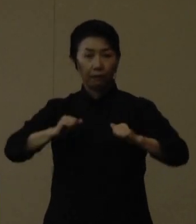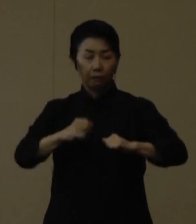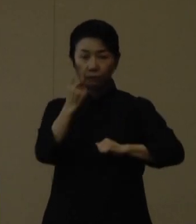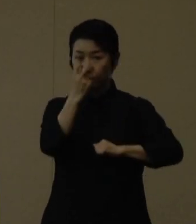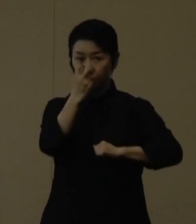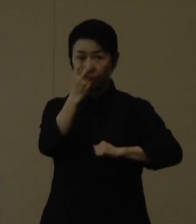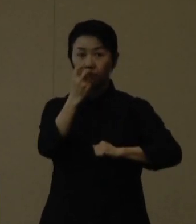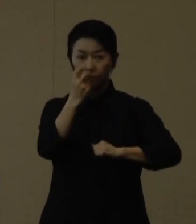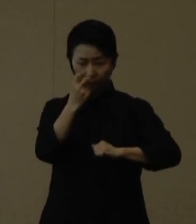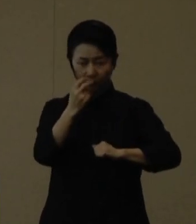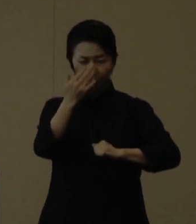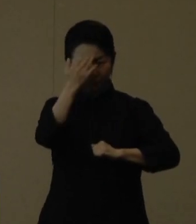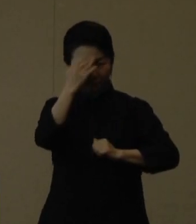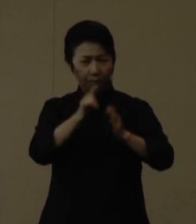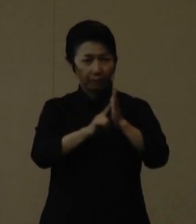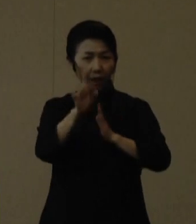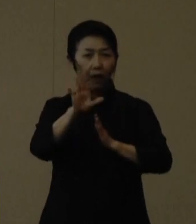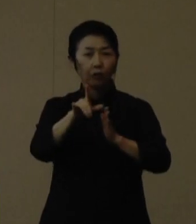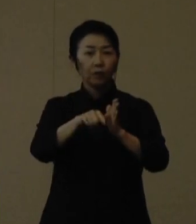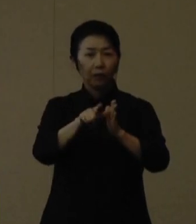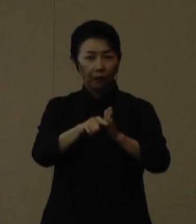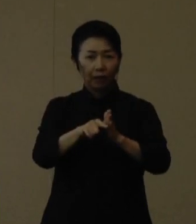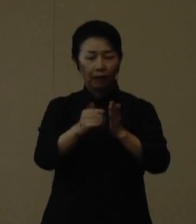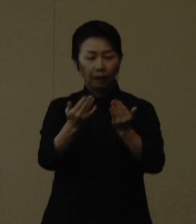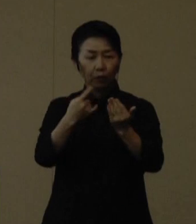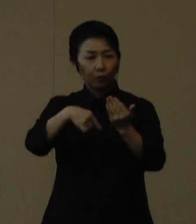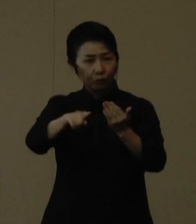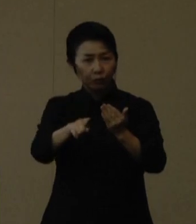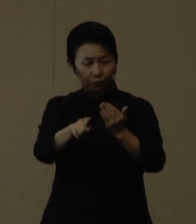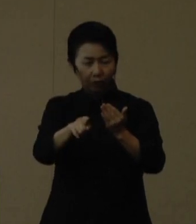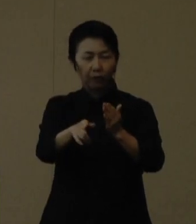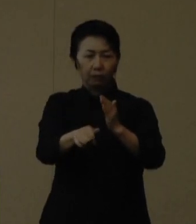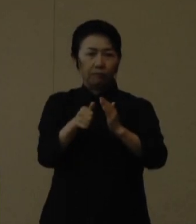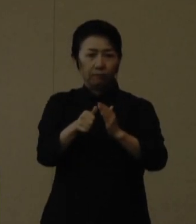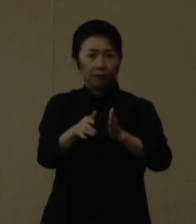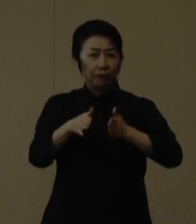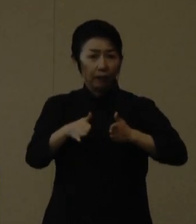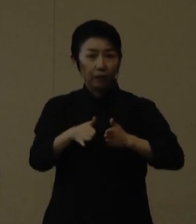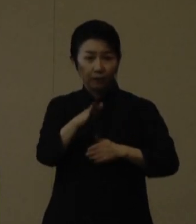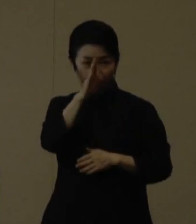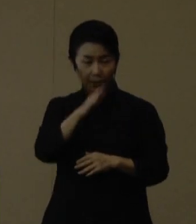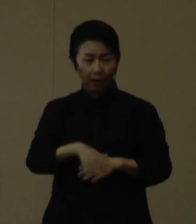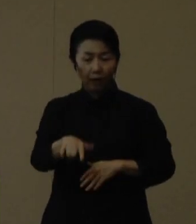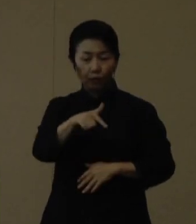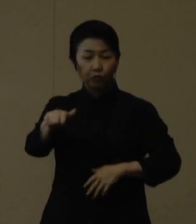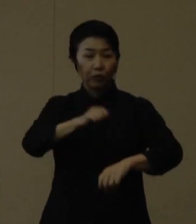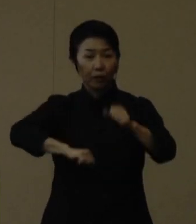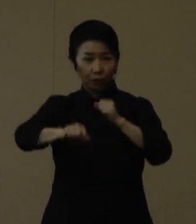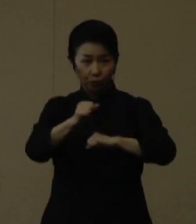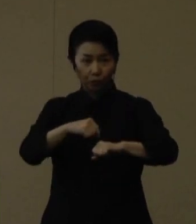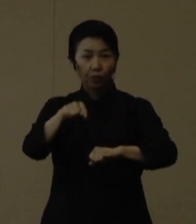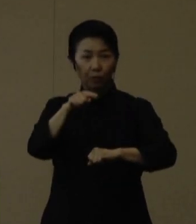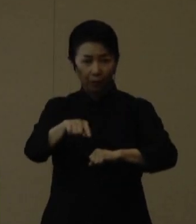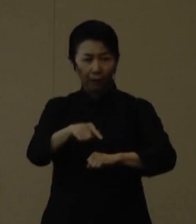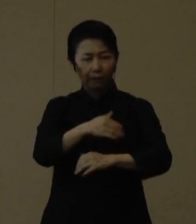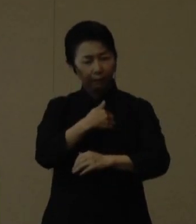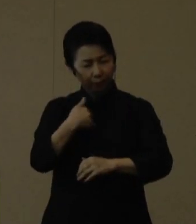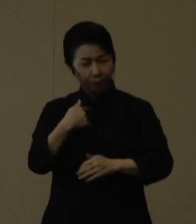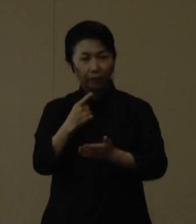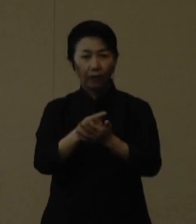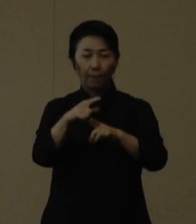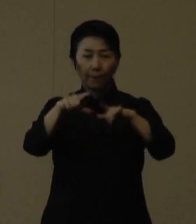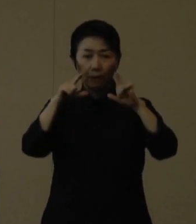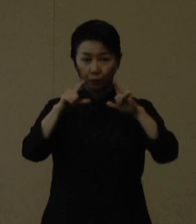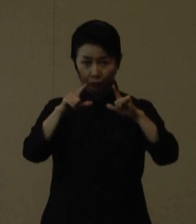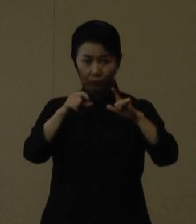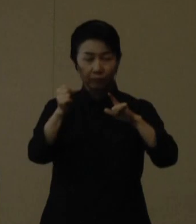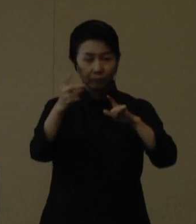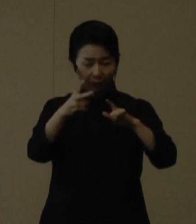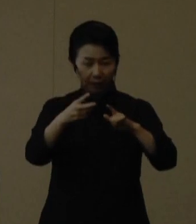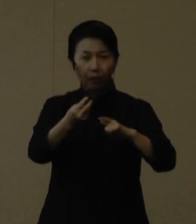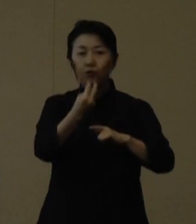症状が有る時は登校は控えてください。それから部活動は、できる限りマスク着用の徹底やこまめに換気をすること、